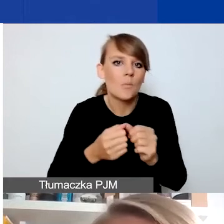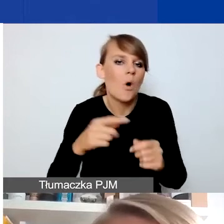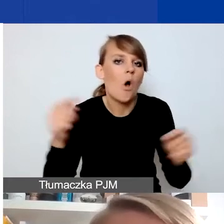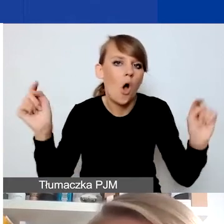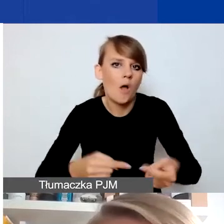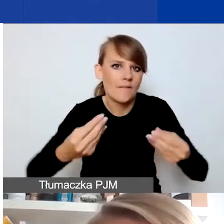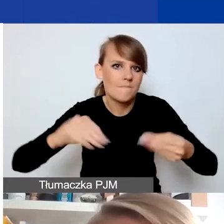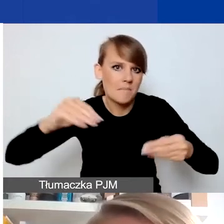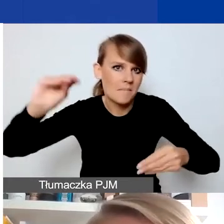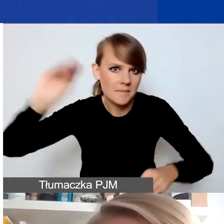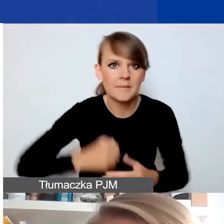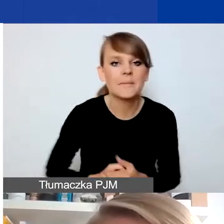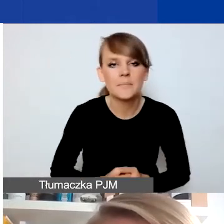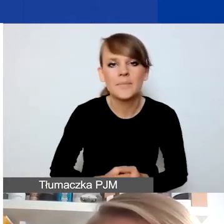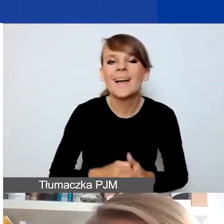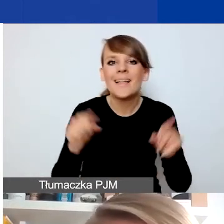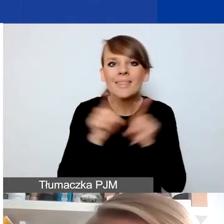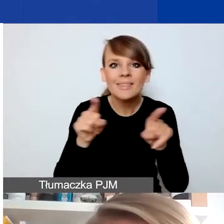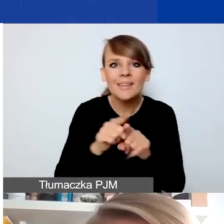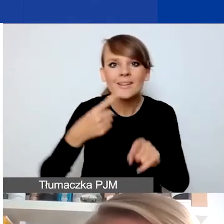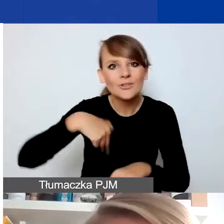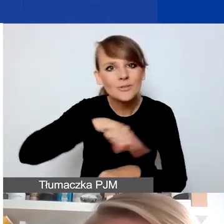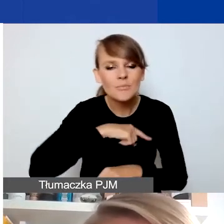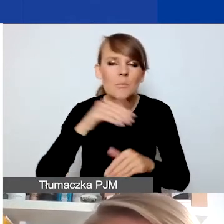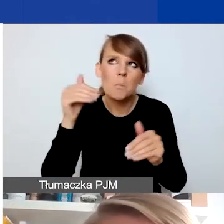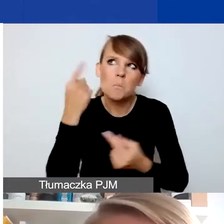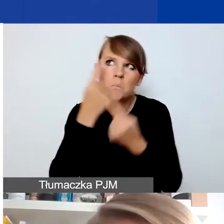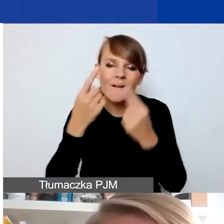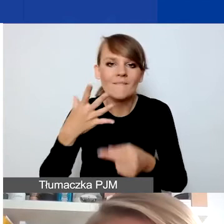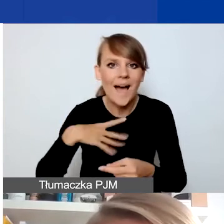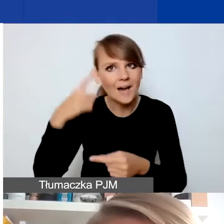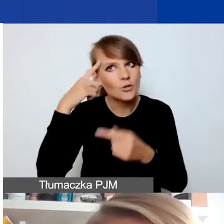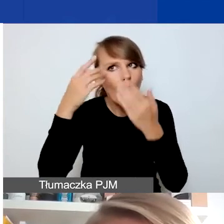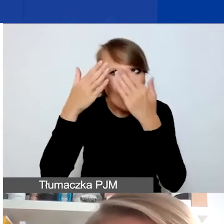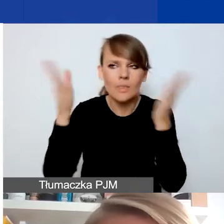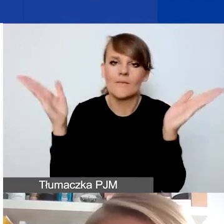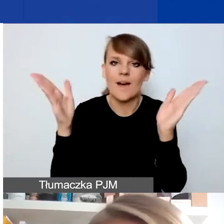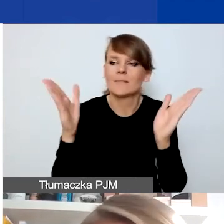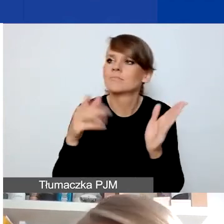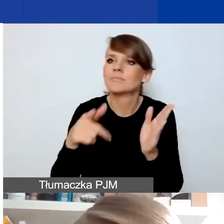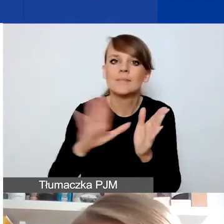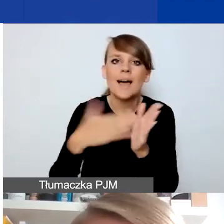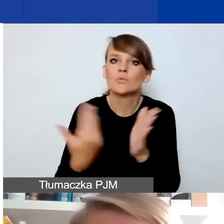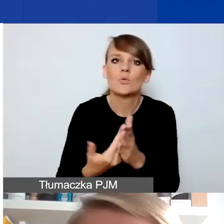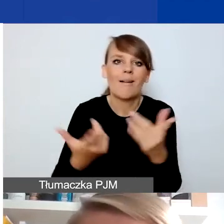Ale możemy też myśleć, i tutaj warto mieć otwartą głowę na takie sytuacje, kiedy nagle coś się zmienia,